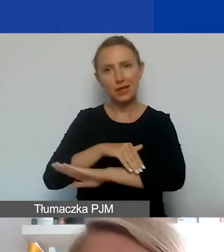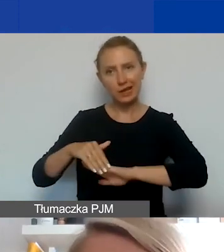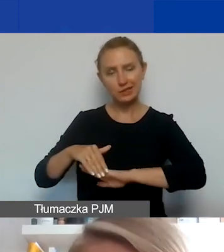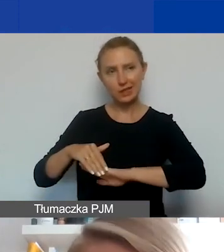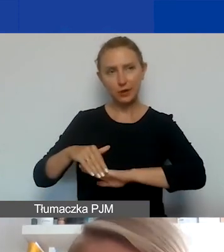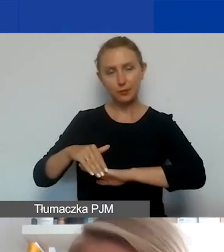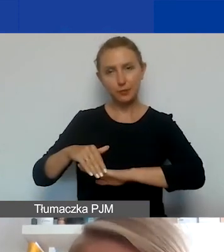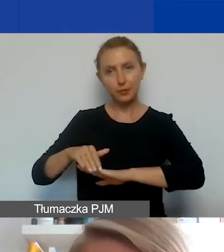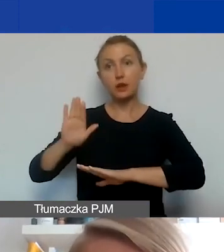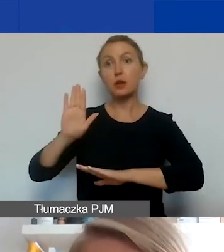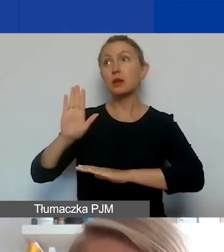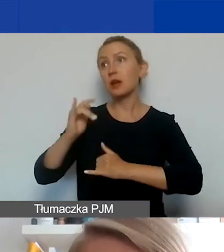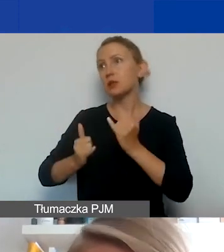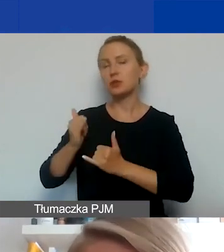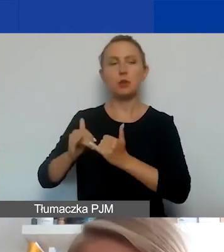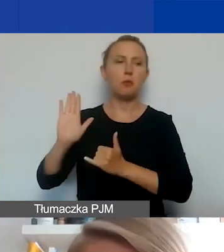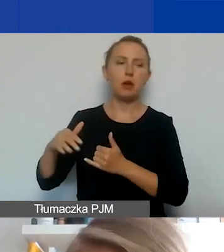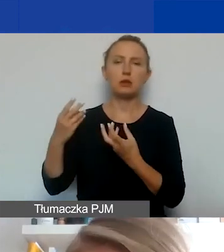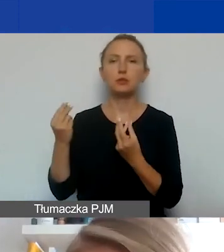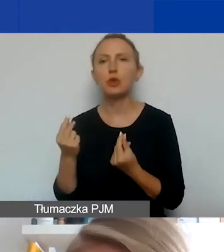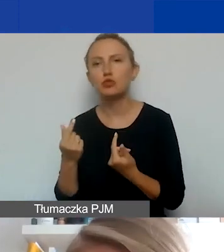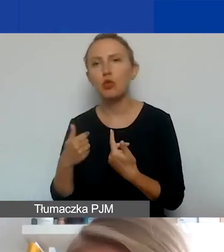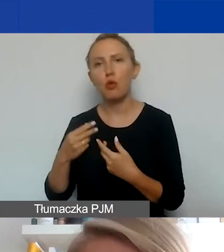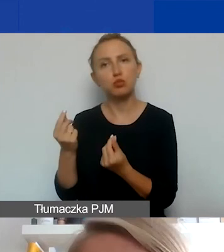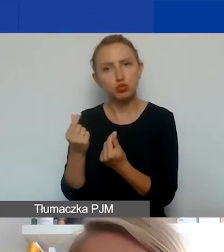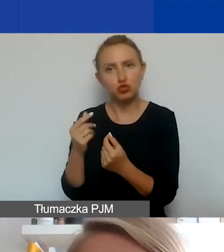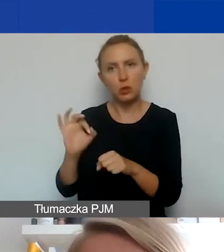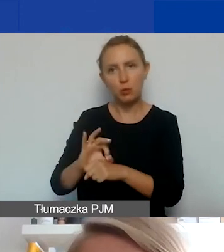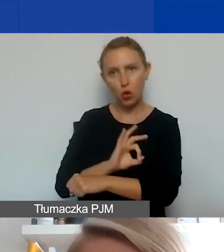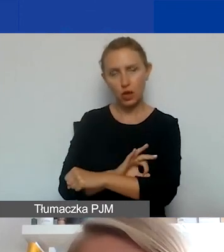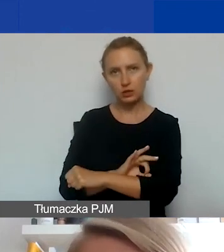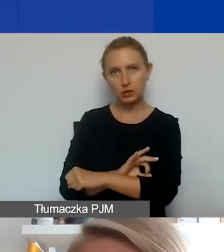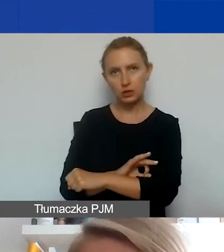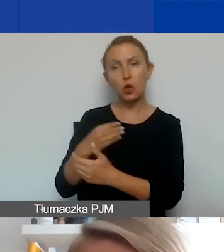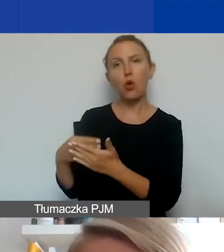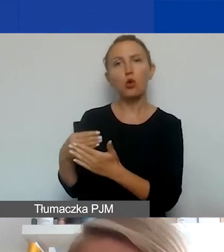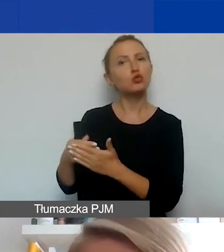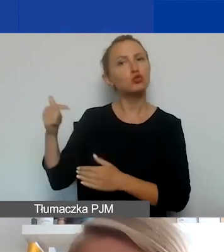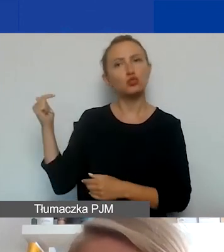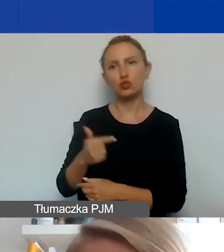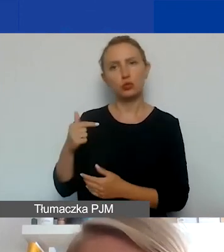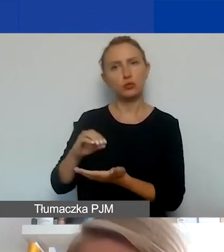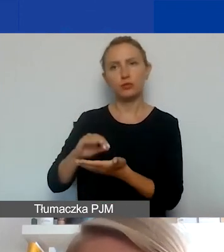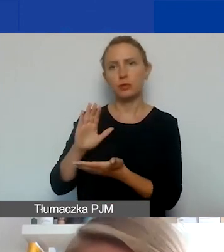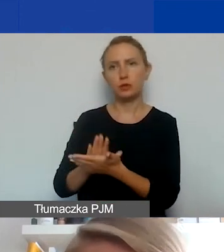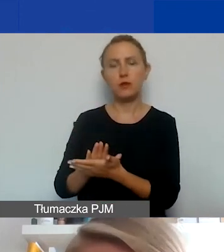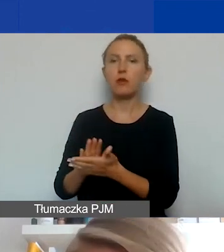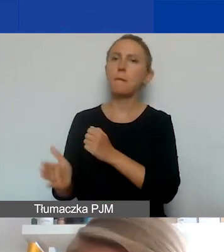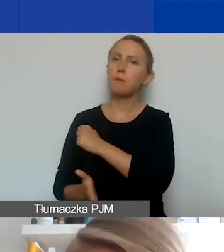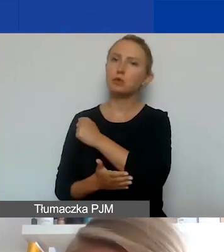jeżeli mają mieć jakieś środki i swój budżet w tym projekcie, to koszty te muszą zostać uwzględnione w podstawowej kwocie grantu.